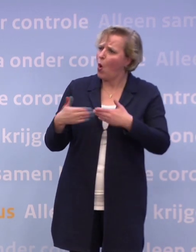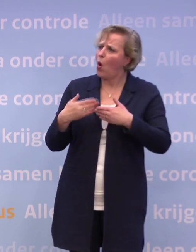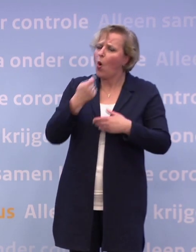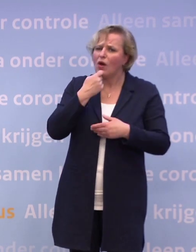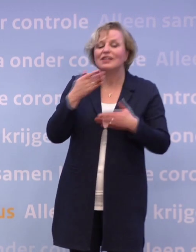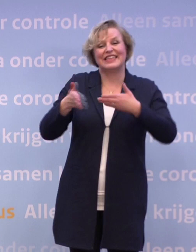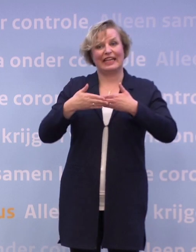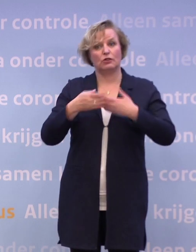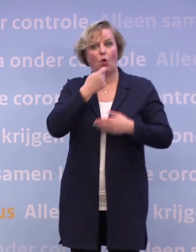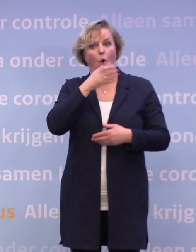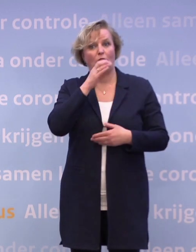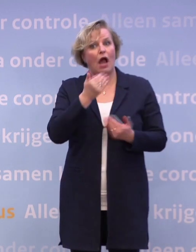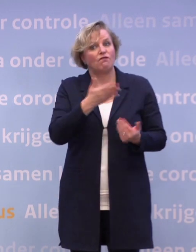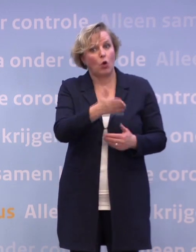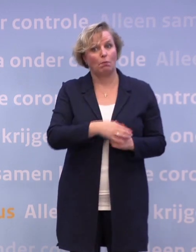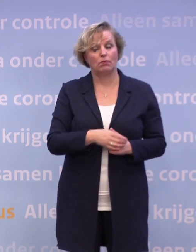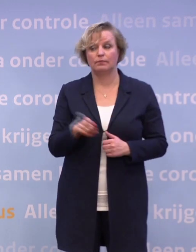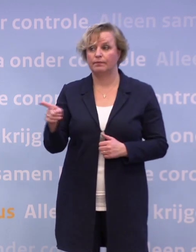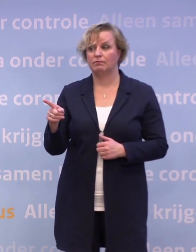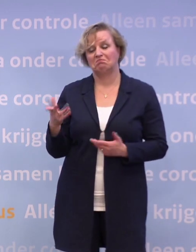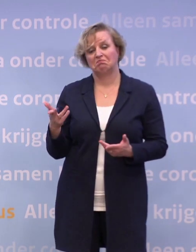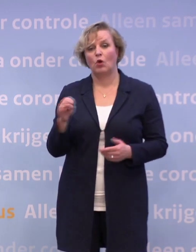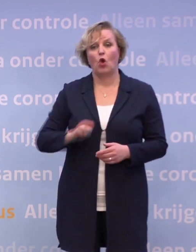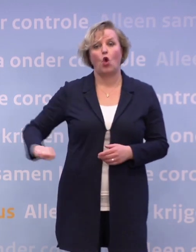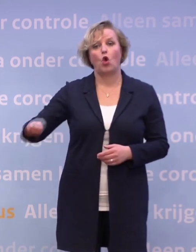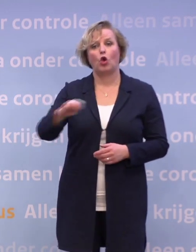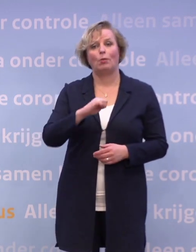Ja, de horeca is in alle landen van Europa met gedeeltelijke lockdown...